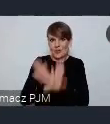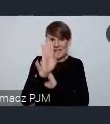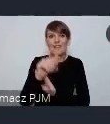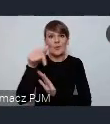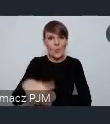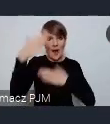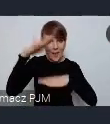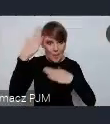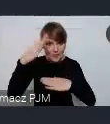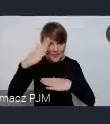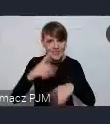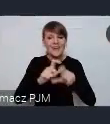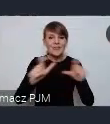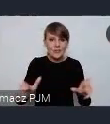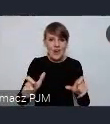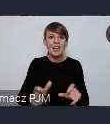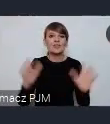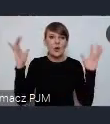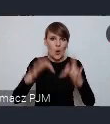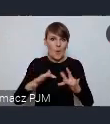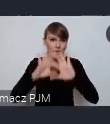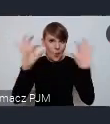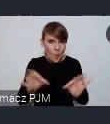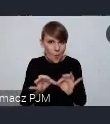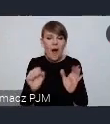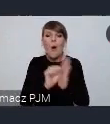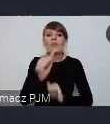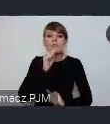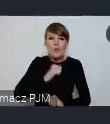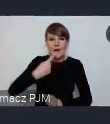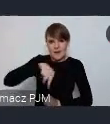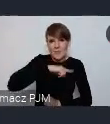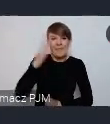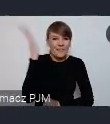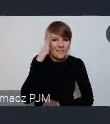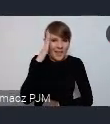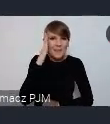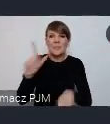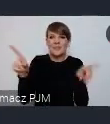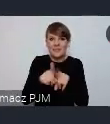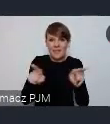podczas naszego zgromadzenia ogólnego, a od wczoraj już wiemy że również równolegle a być może razem